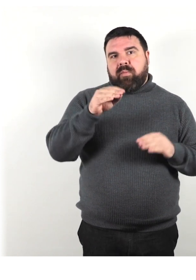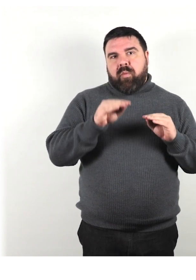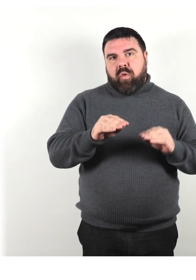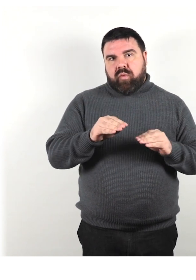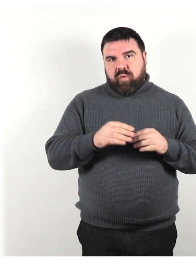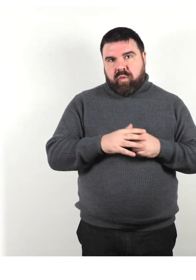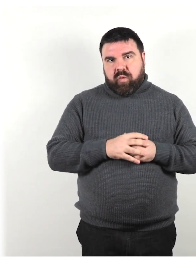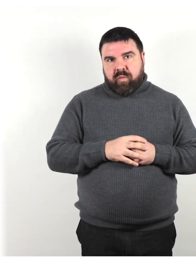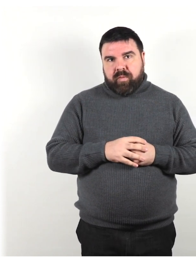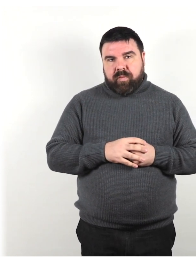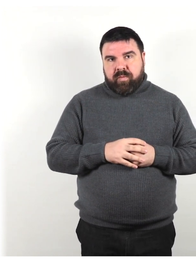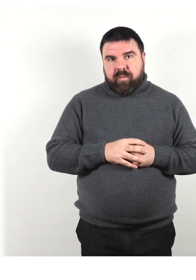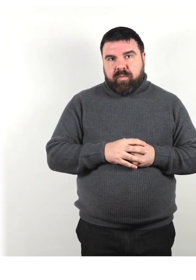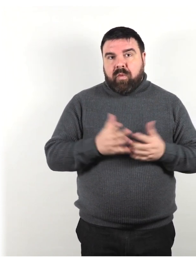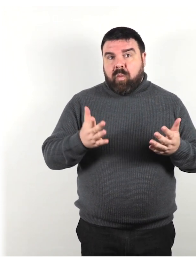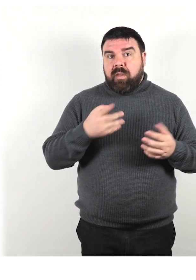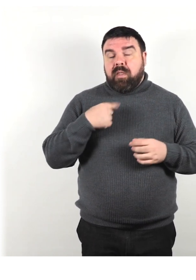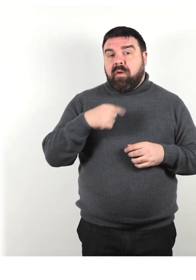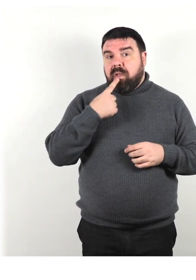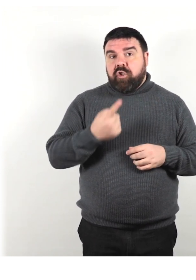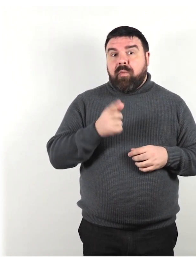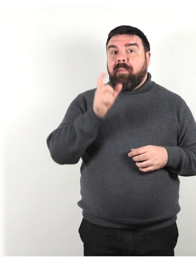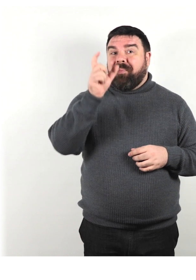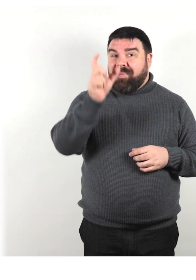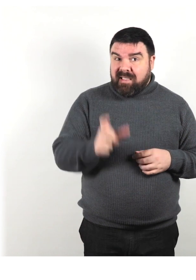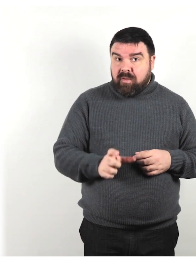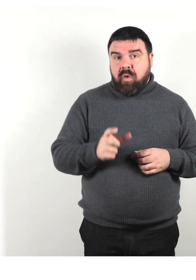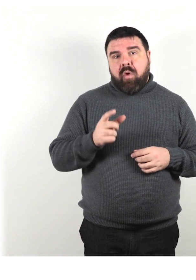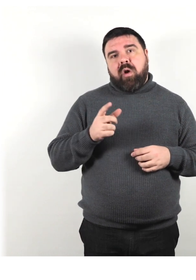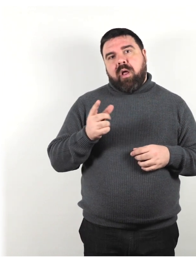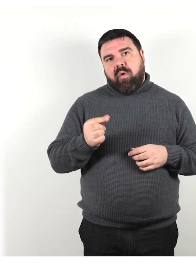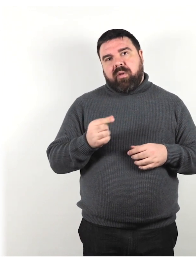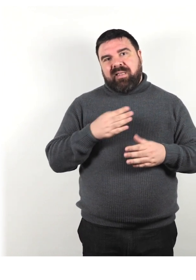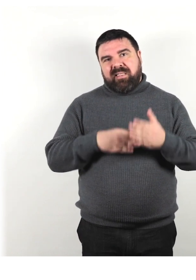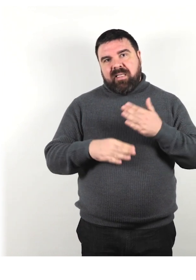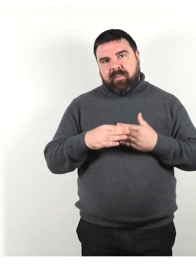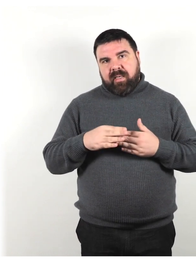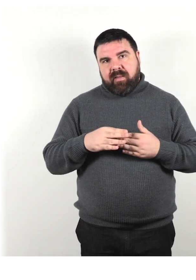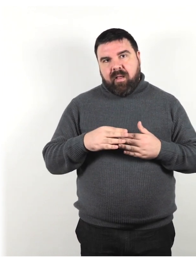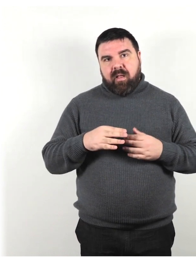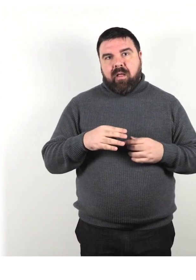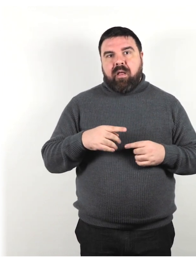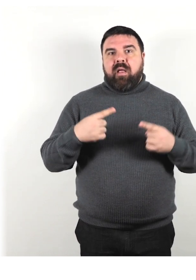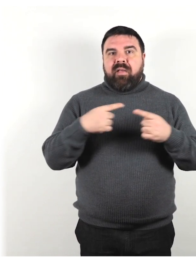Quindi diciamo "persona con disabilità" preferibile al termine "persona disabile".